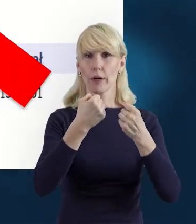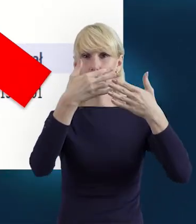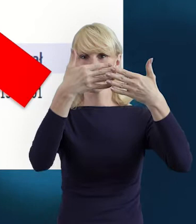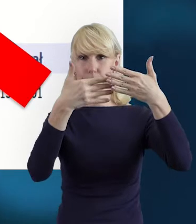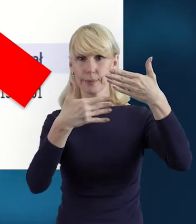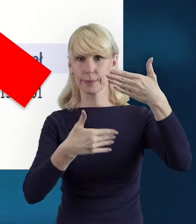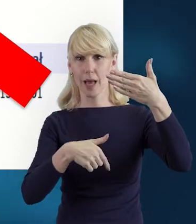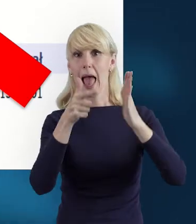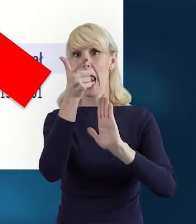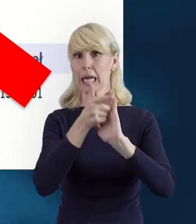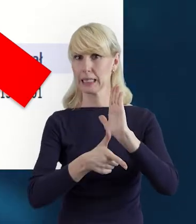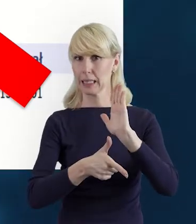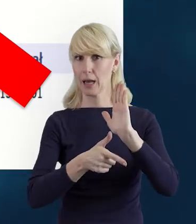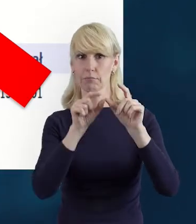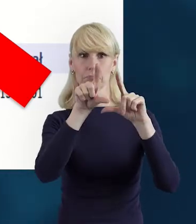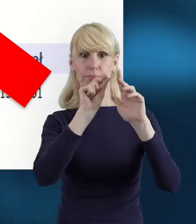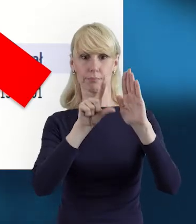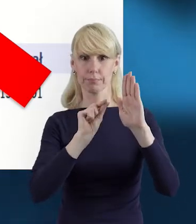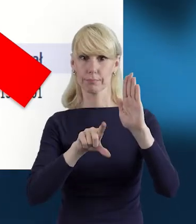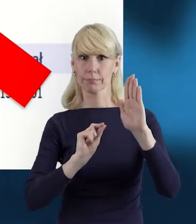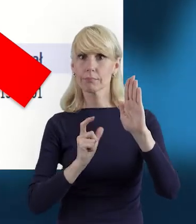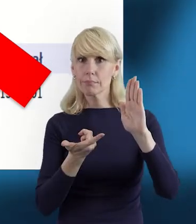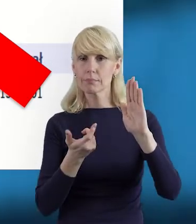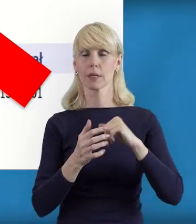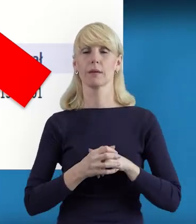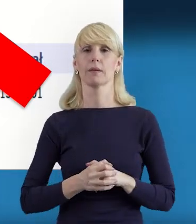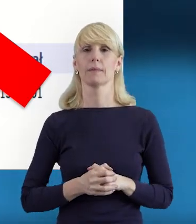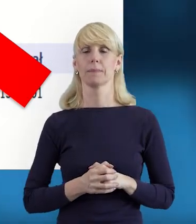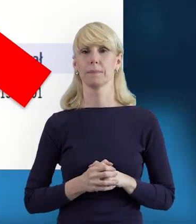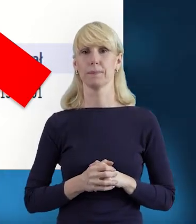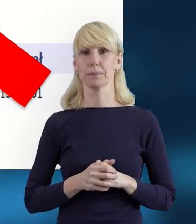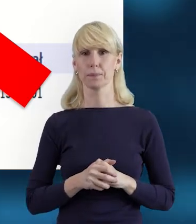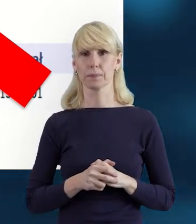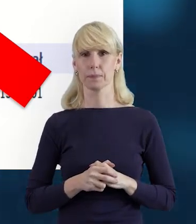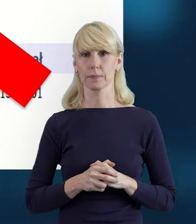To też ułatwi wybór i tak ujednolici,